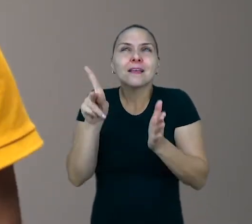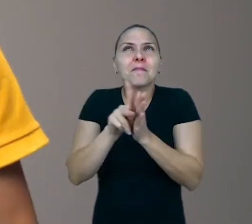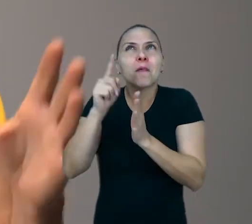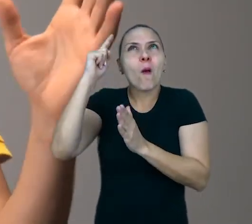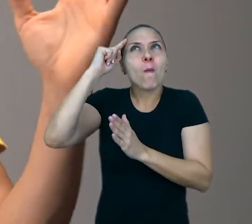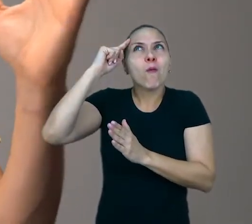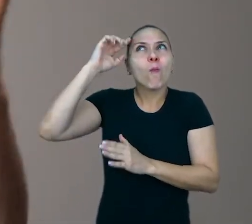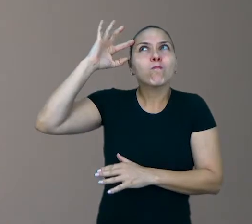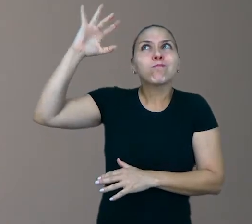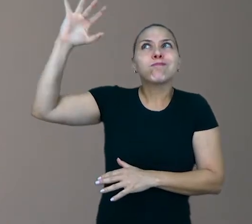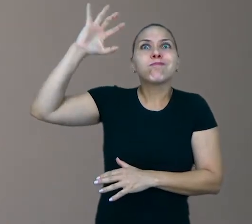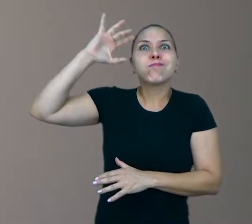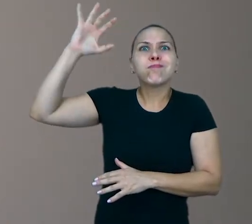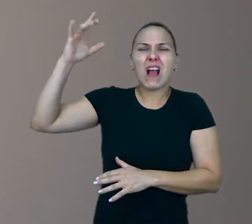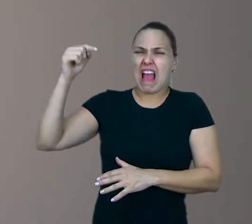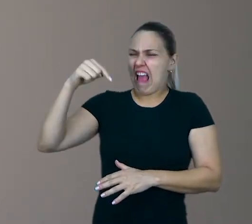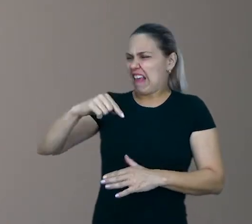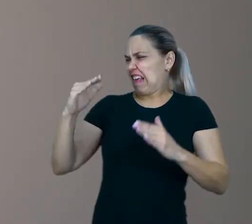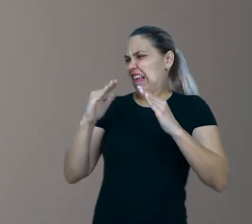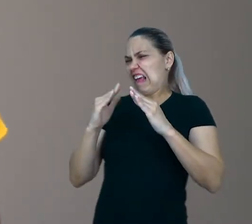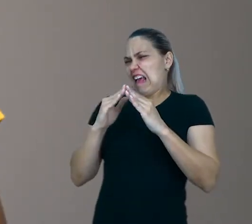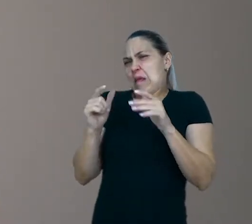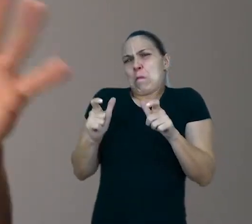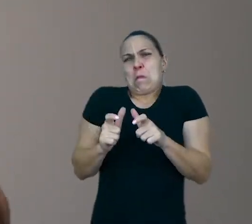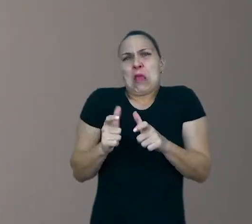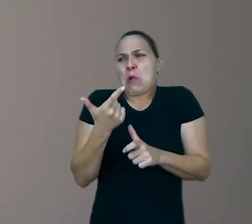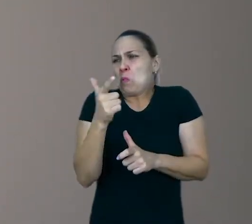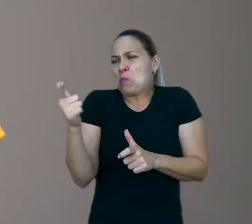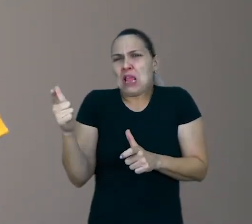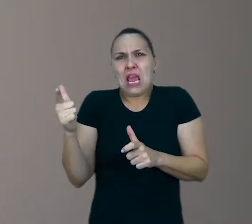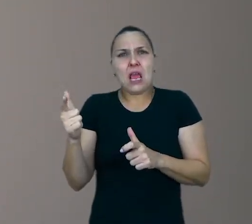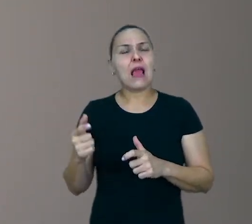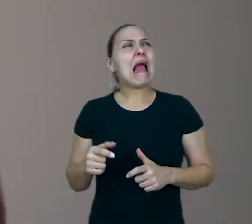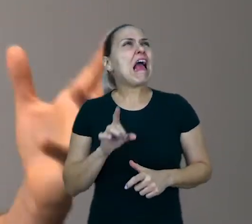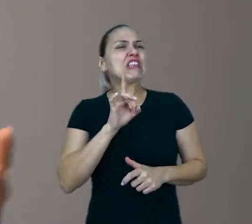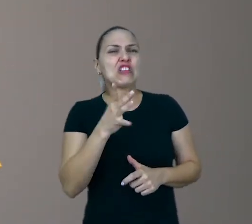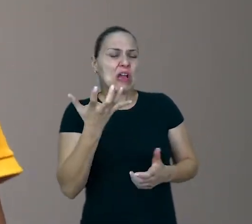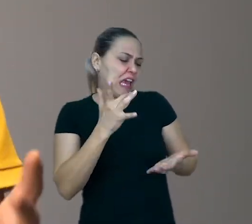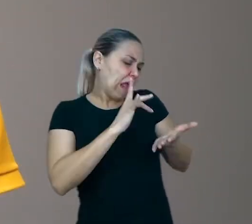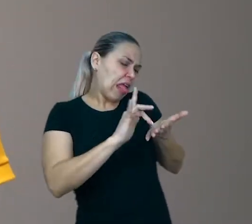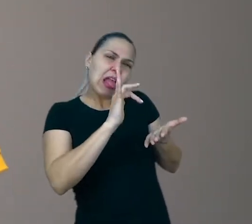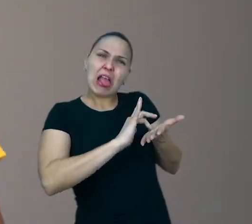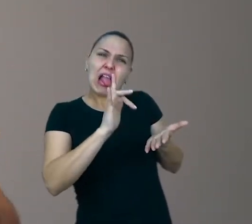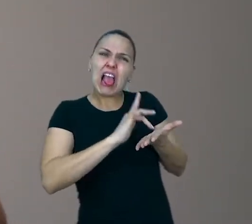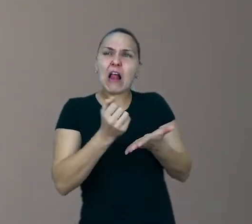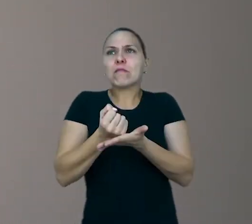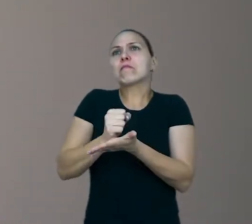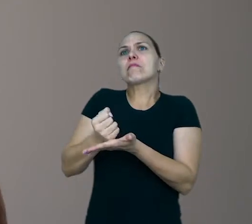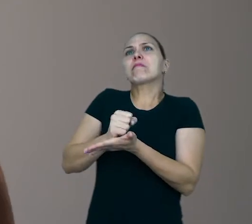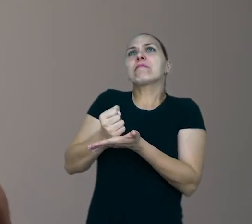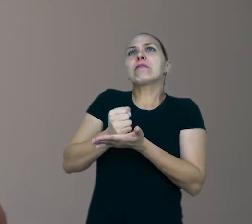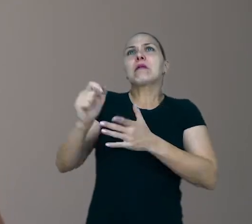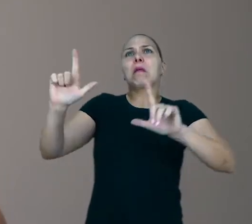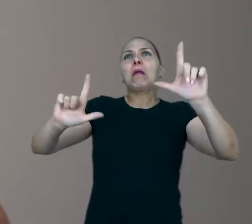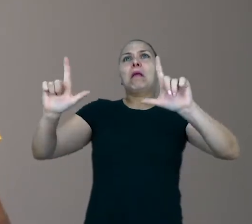“Ah, mas aqui aqui em casa eu não tem espaço!” “ Ah, mas eles só querem saber de celular, só querem saber de videogame, televisão…" Calma.